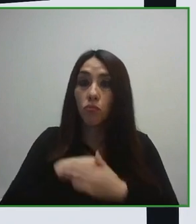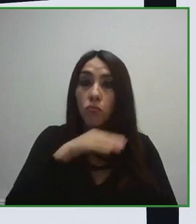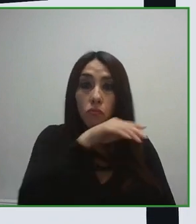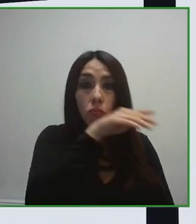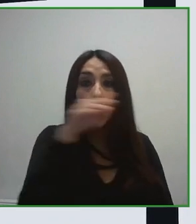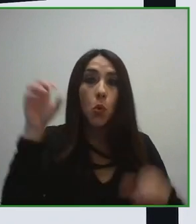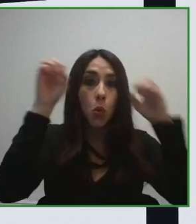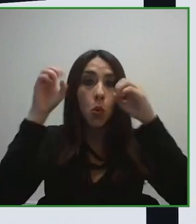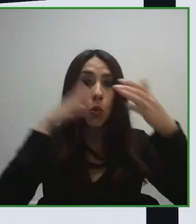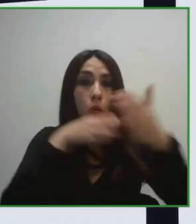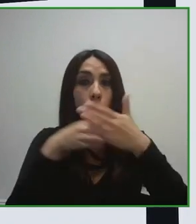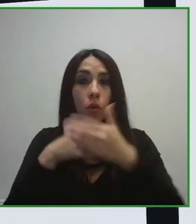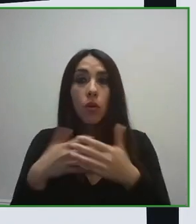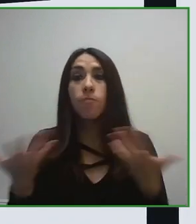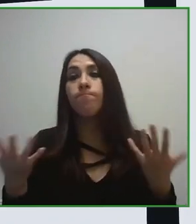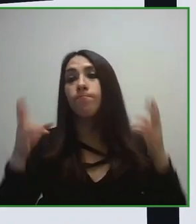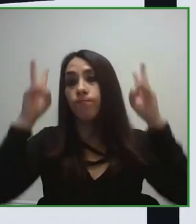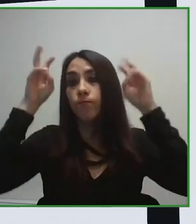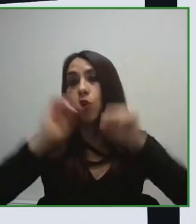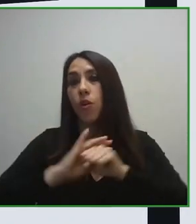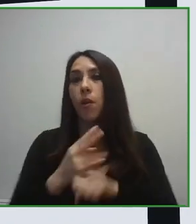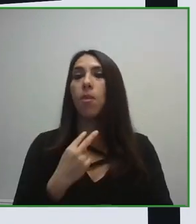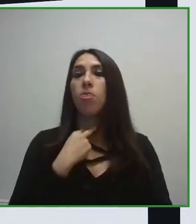Esa información puede estar en formato accesible o no accesible.